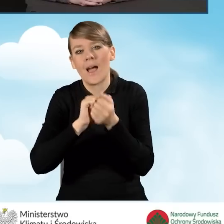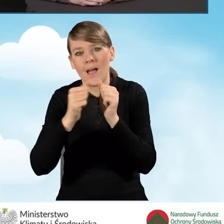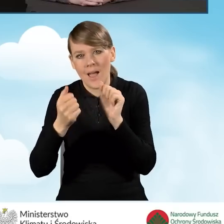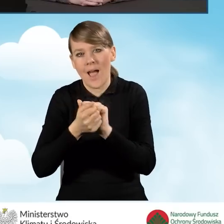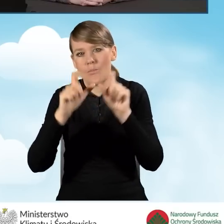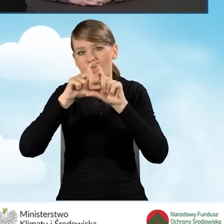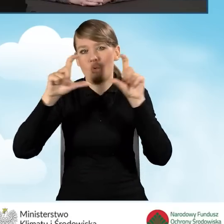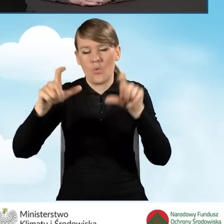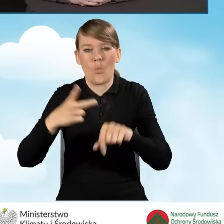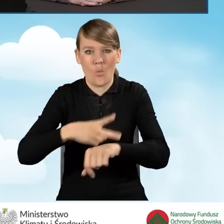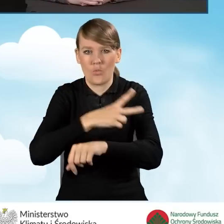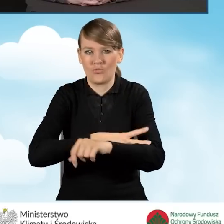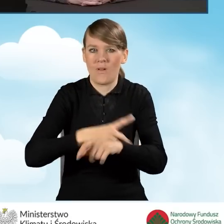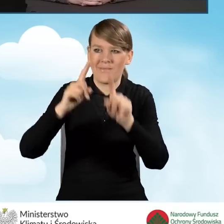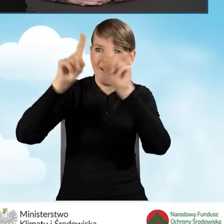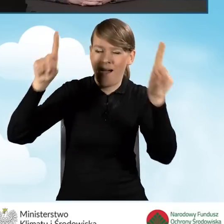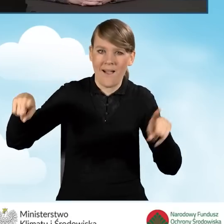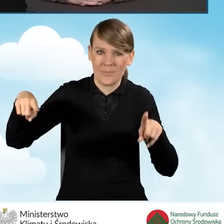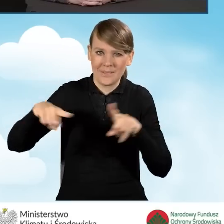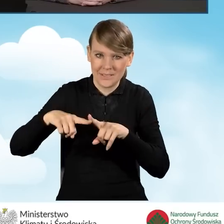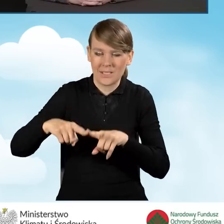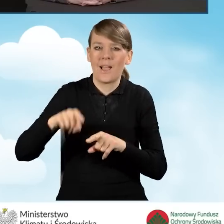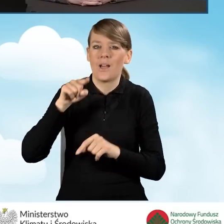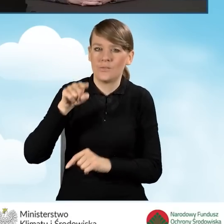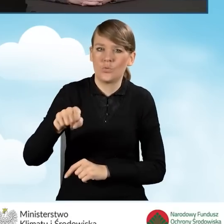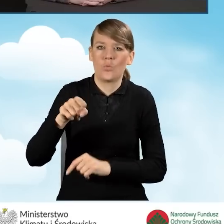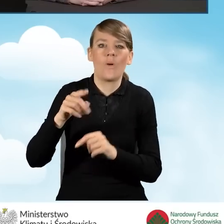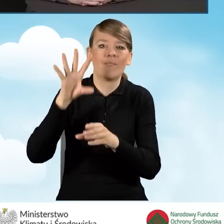Takie tablice przekazują ważne informacje